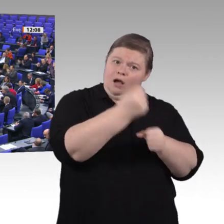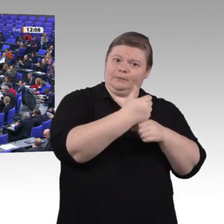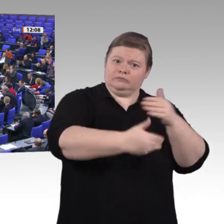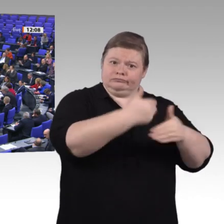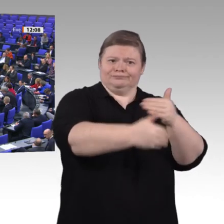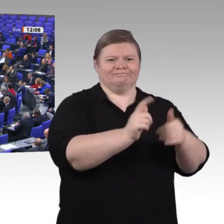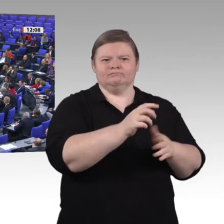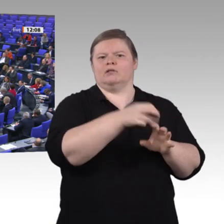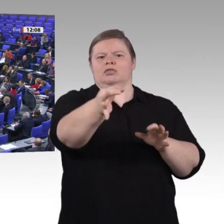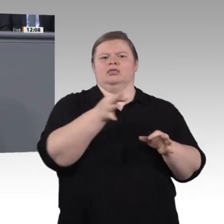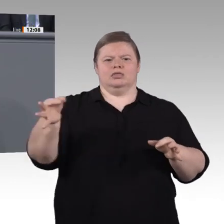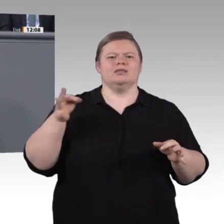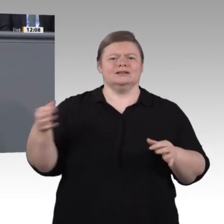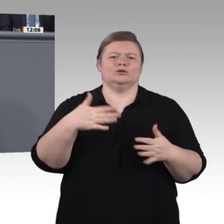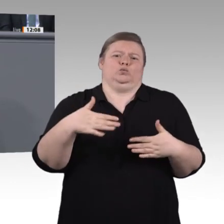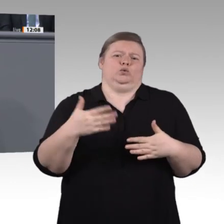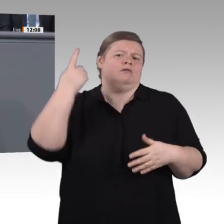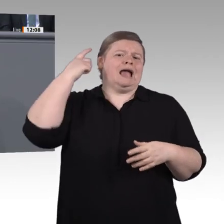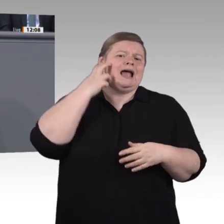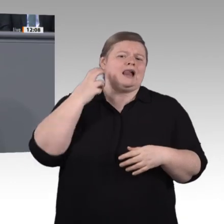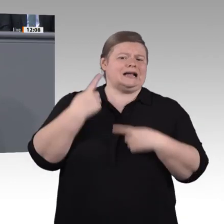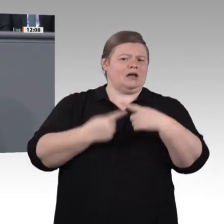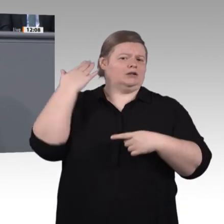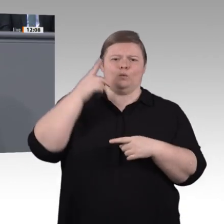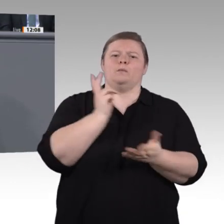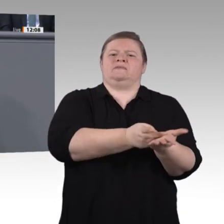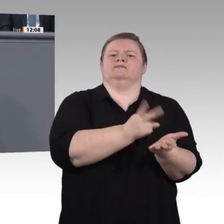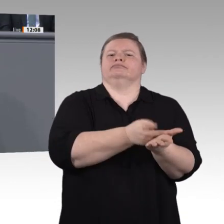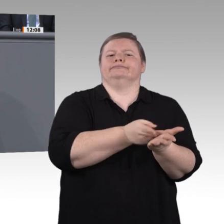Aber noch zu wenige Menschen machen eine berufliche Weiterbildung. Wir wollen viel